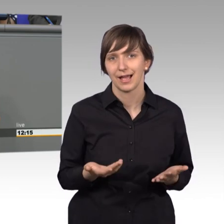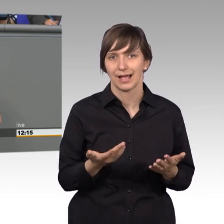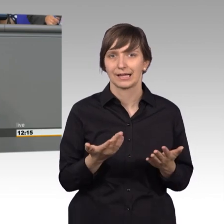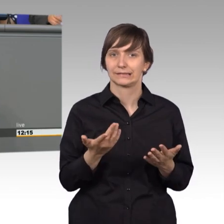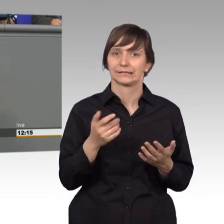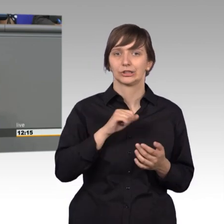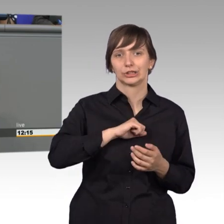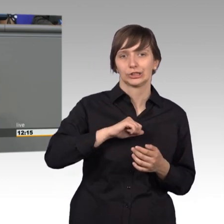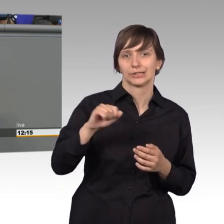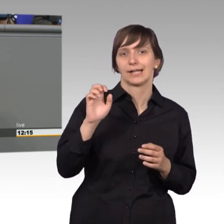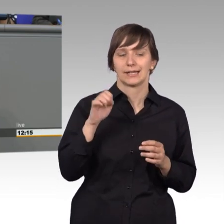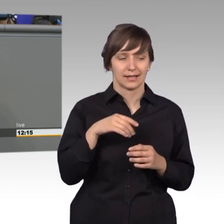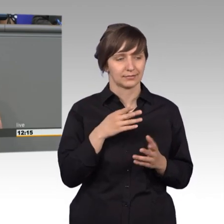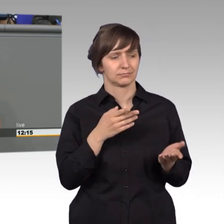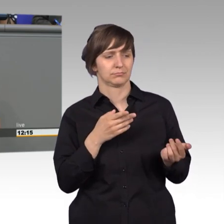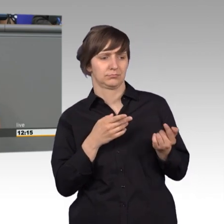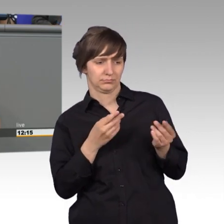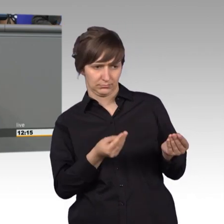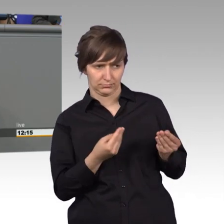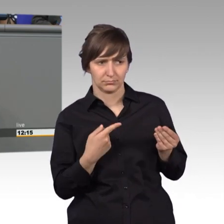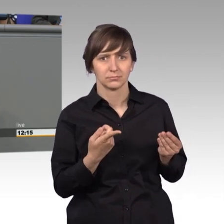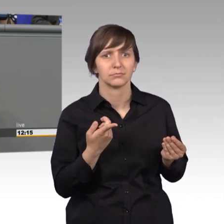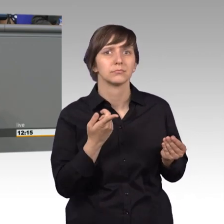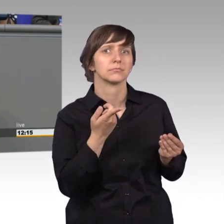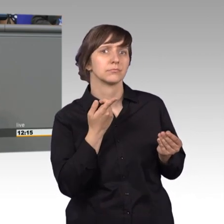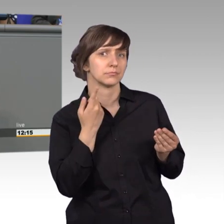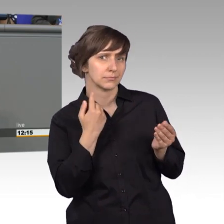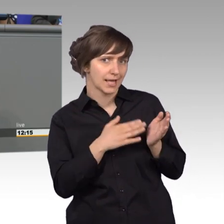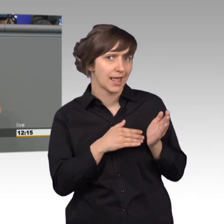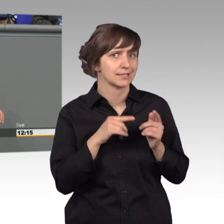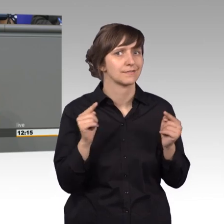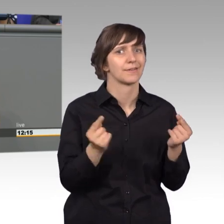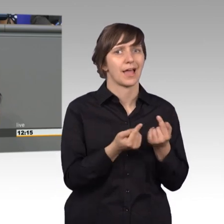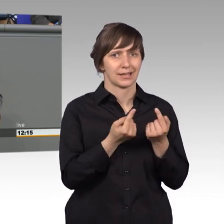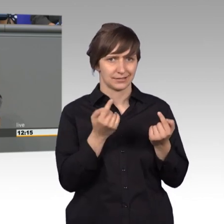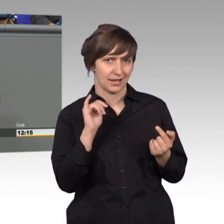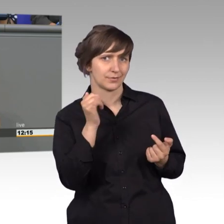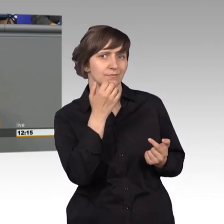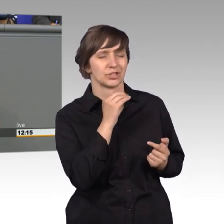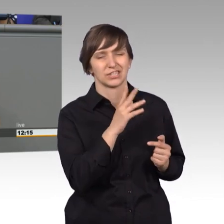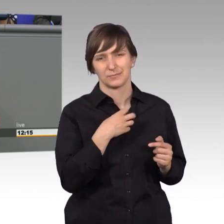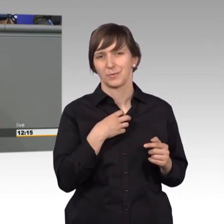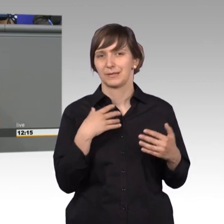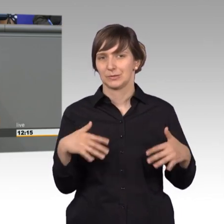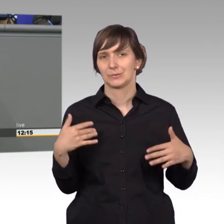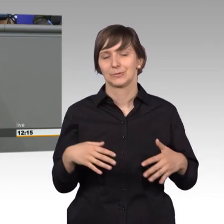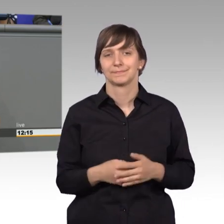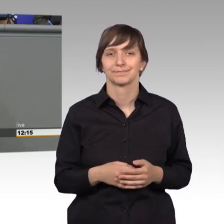in den Geruch des Klassenfeindes, denn reisen in das westliche Ausland, das war höchst problematisch. Der Petitionsausschuss, meine Damen